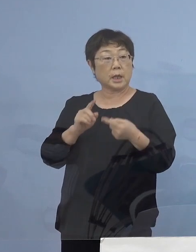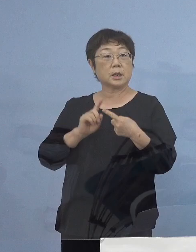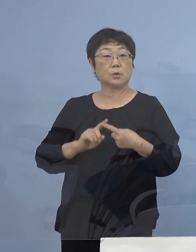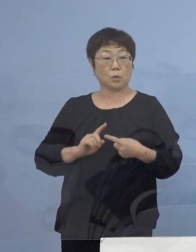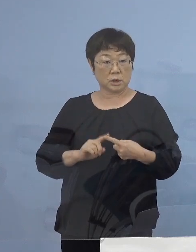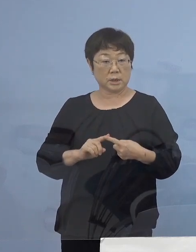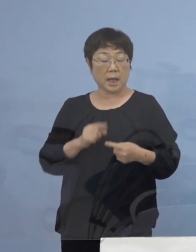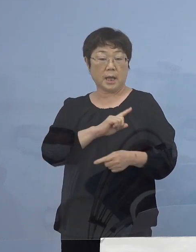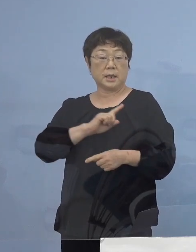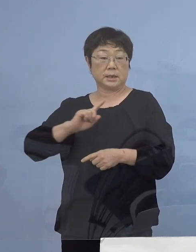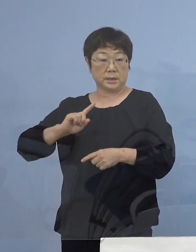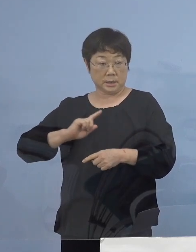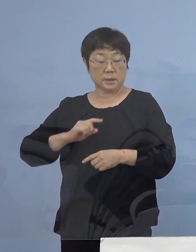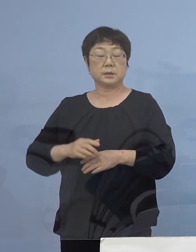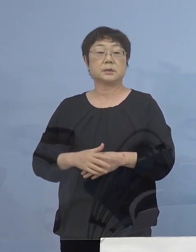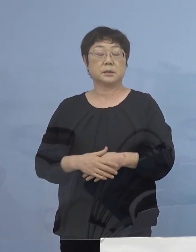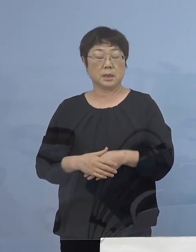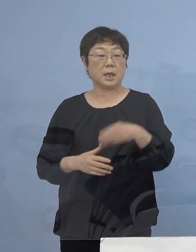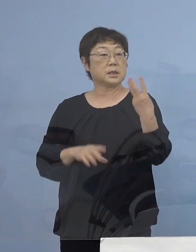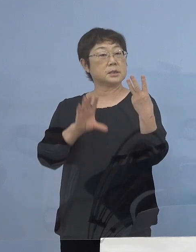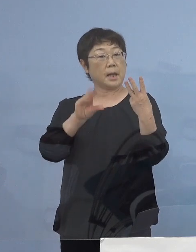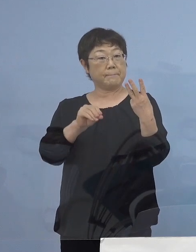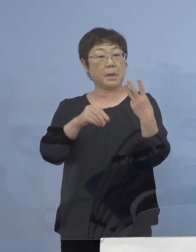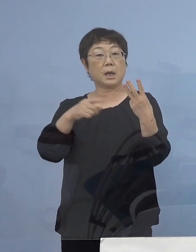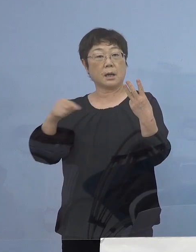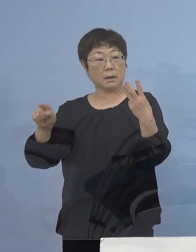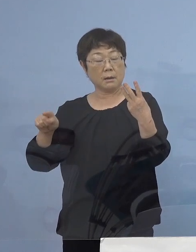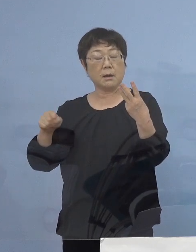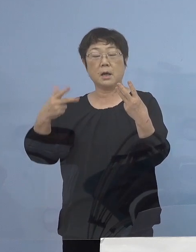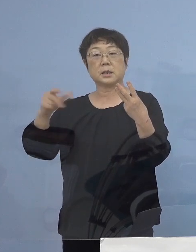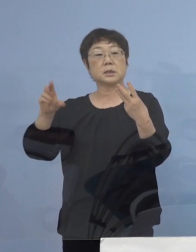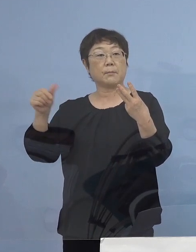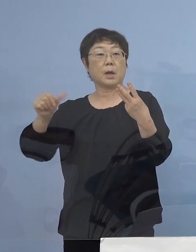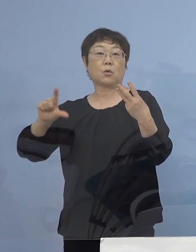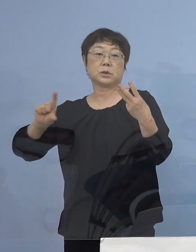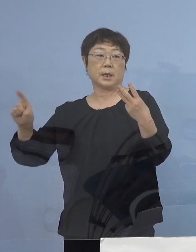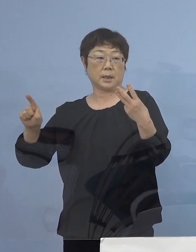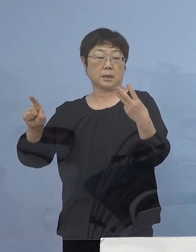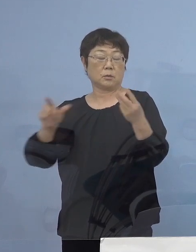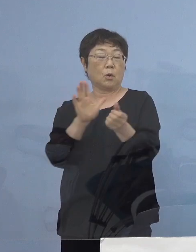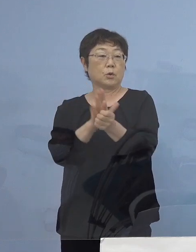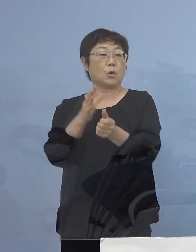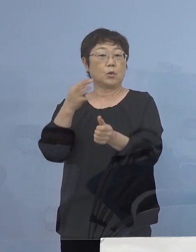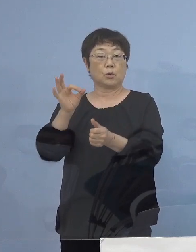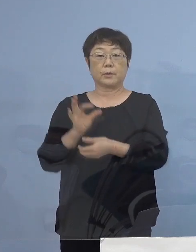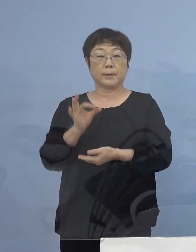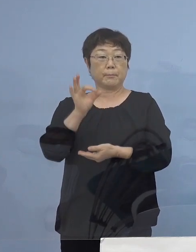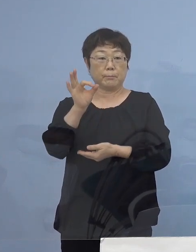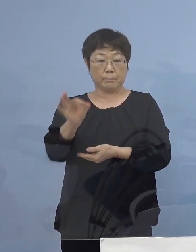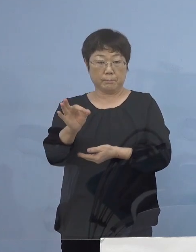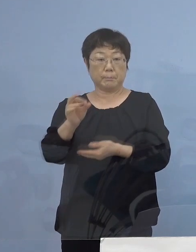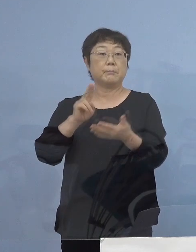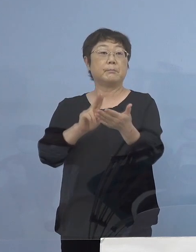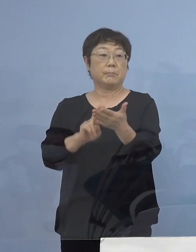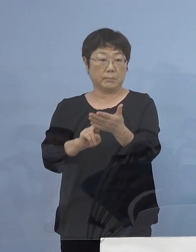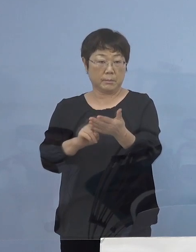1日につき30,000円から75,000円の協力金を 支給させていただきます